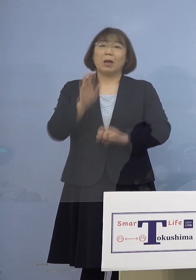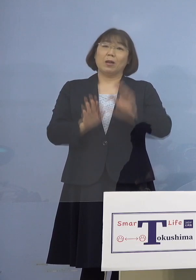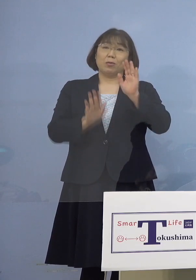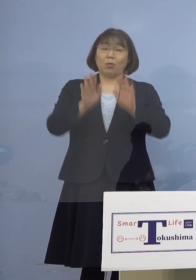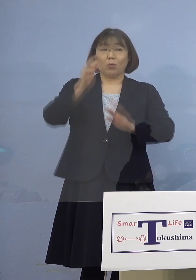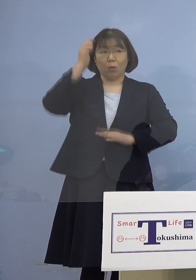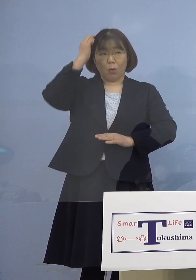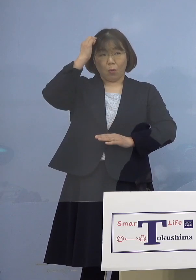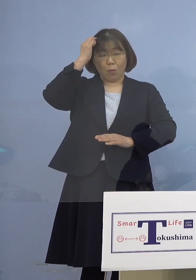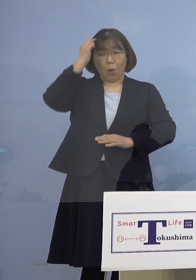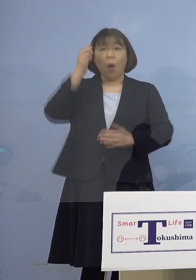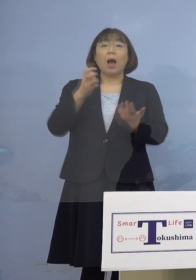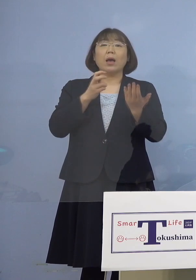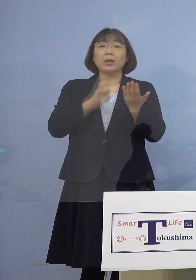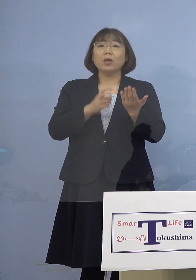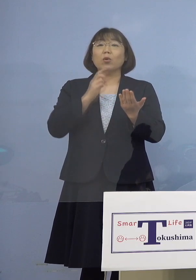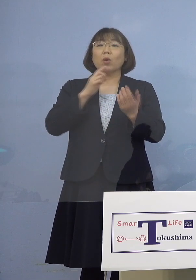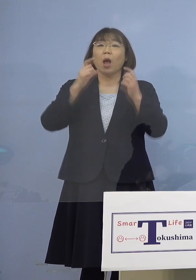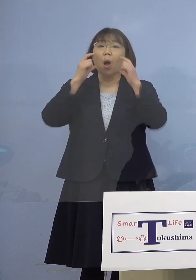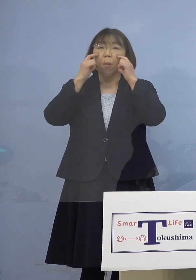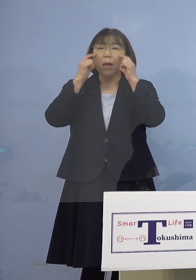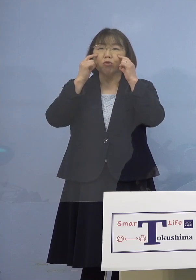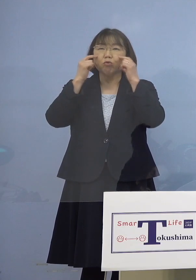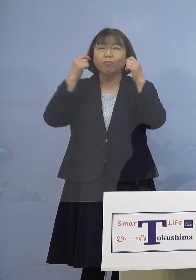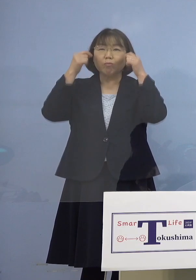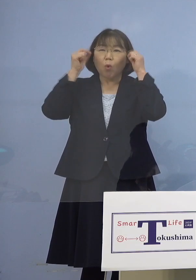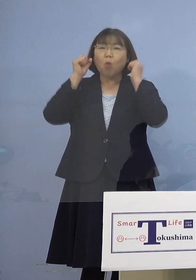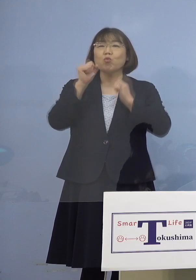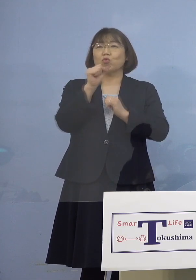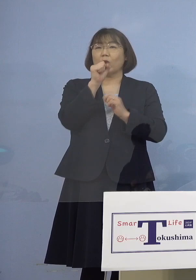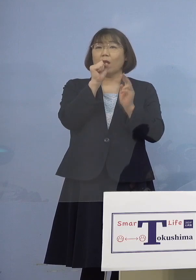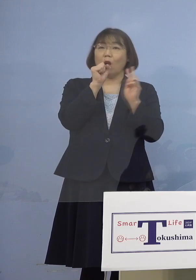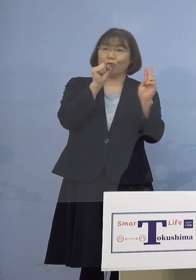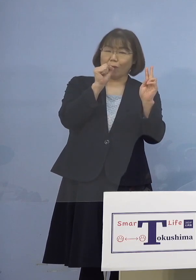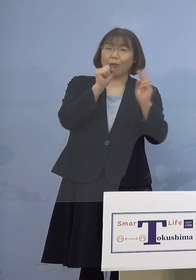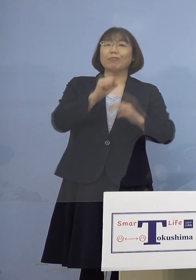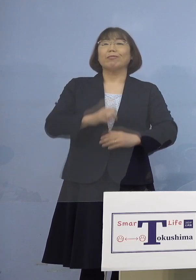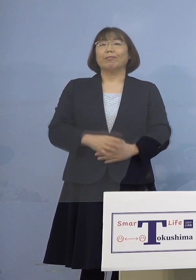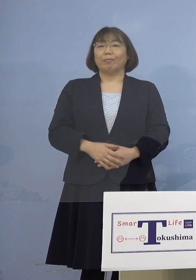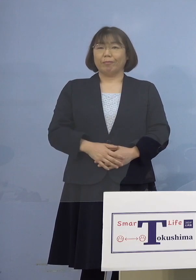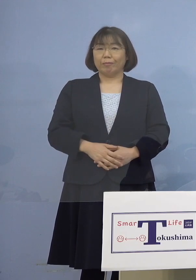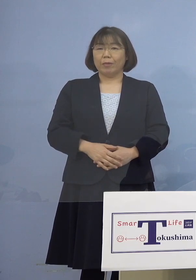原則というかマスクを着けて歌う あるいはこのマイク